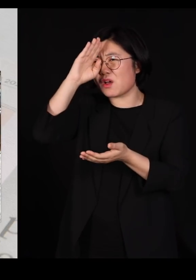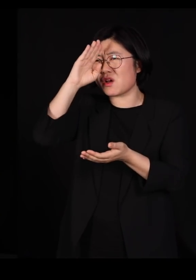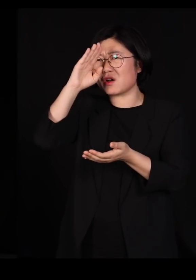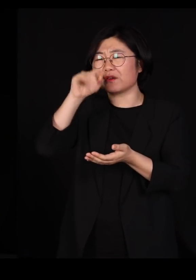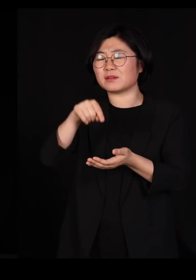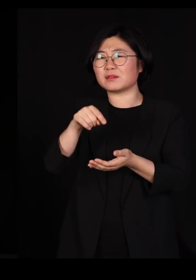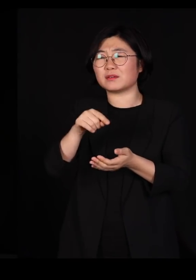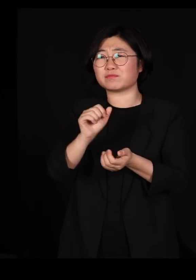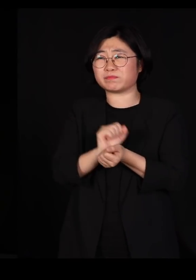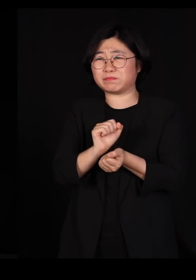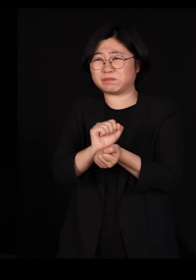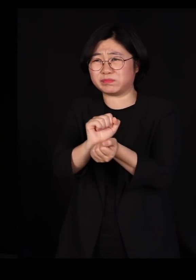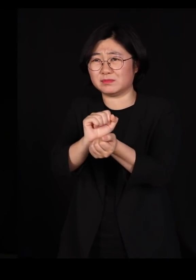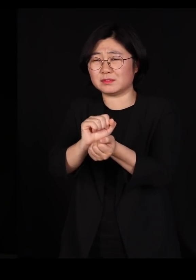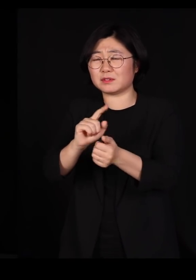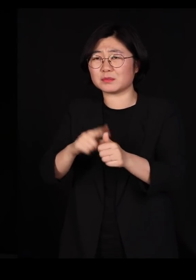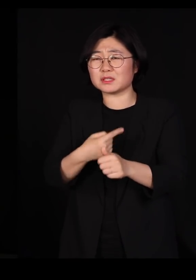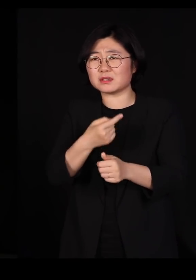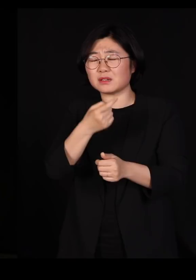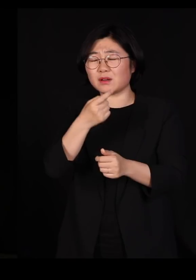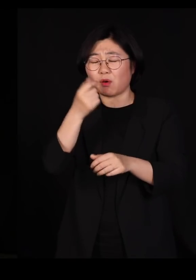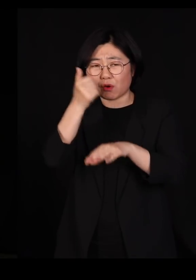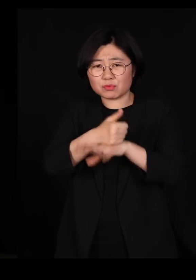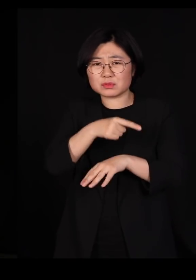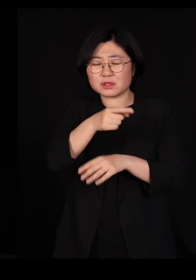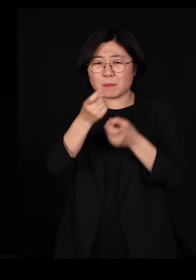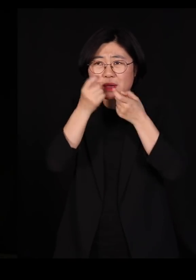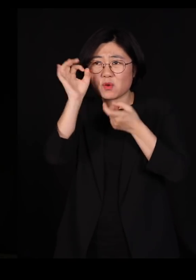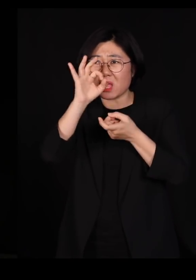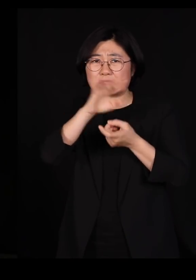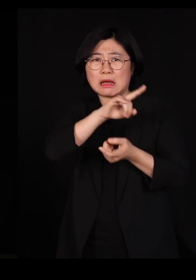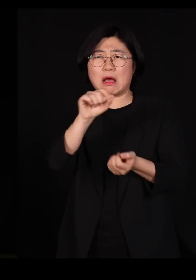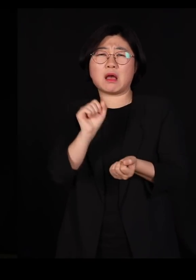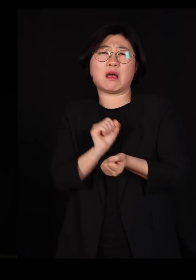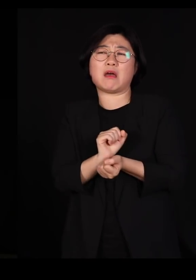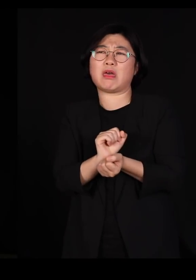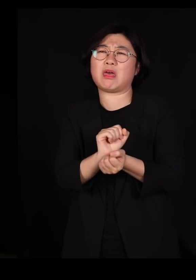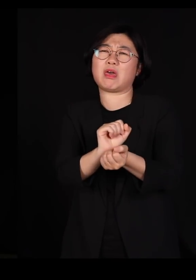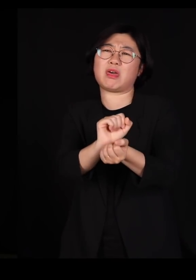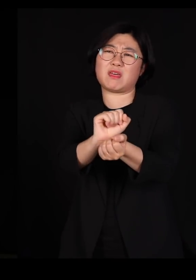애꿎게 멧돼지들이 잔뜩 당했잖아요